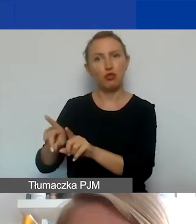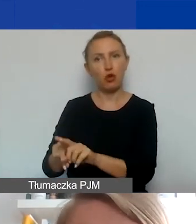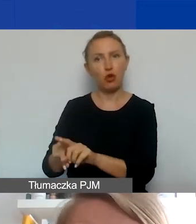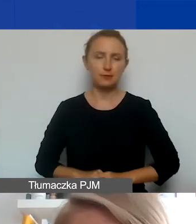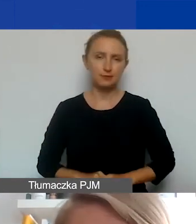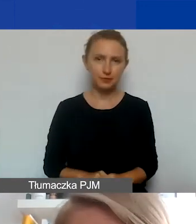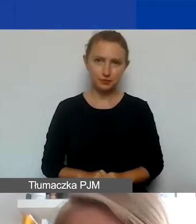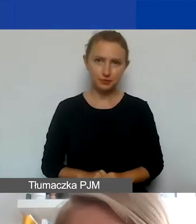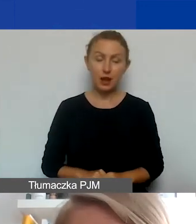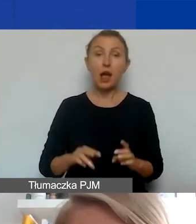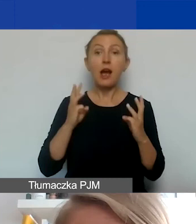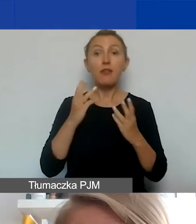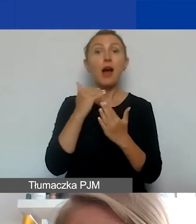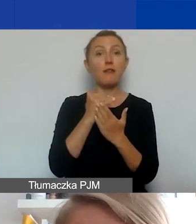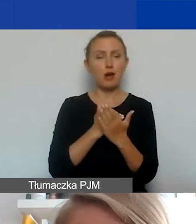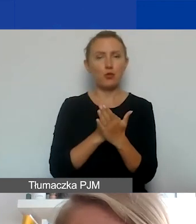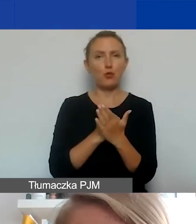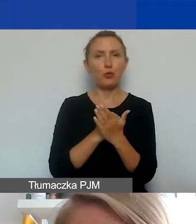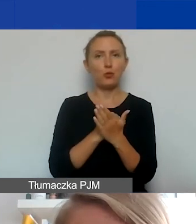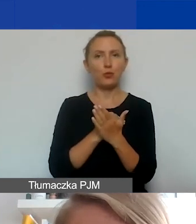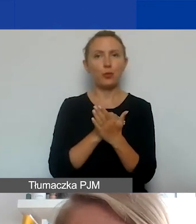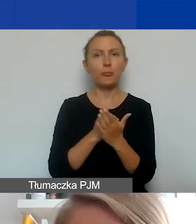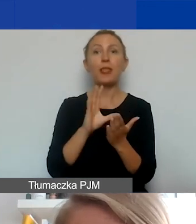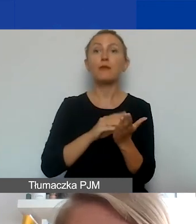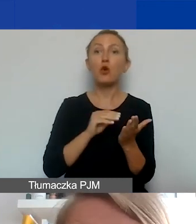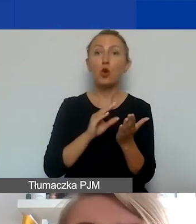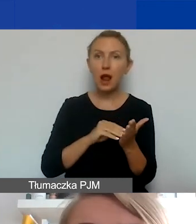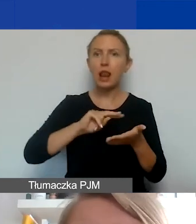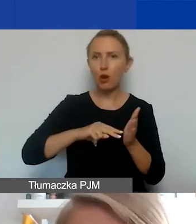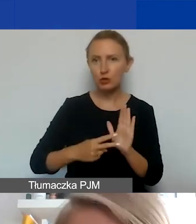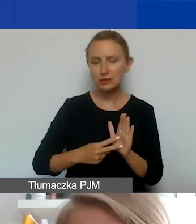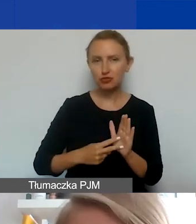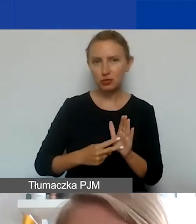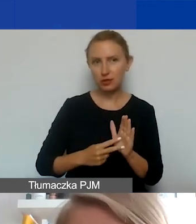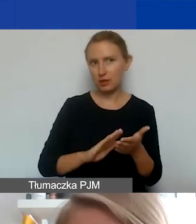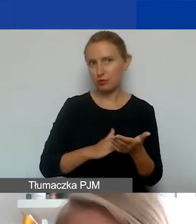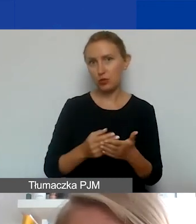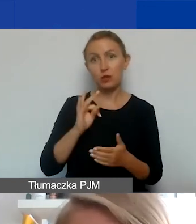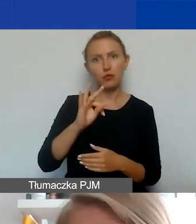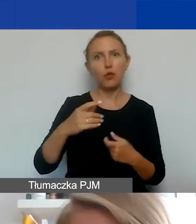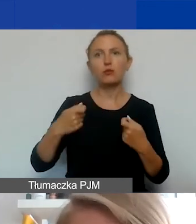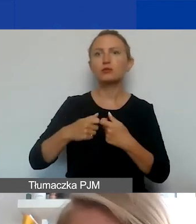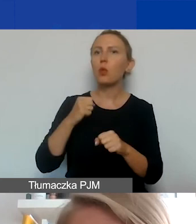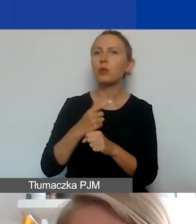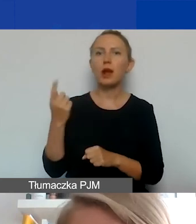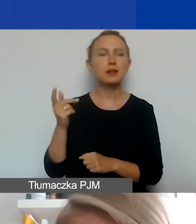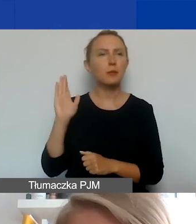I ważna zasada, taka formalno-logistyczna. Jeżeli waszym partnerem będzie podmiot z Państw-Darczyńców,